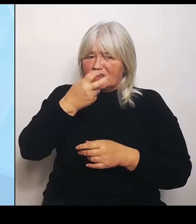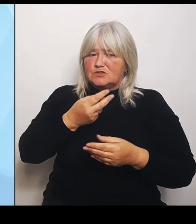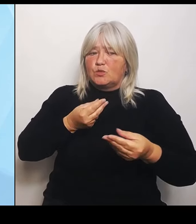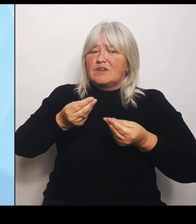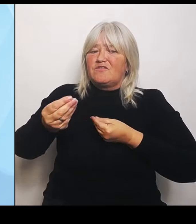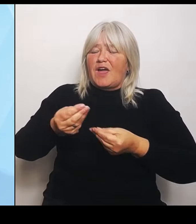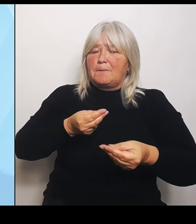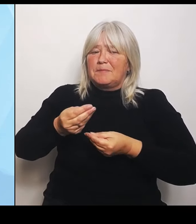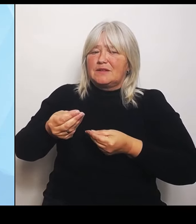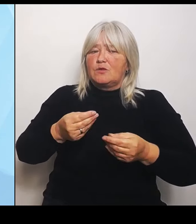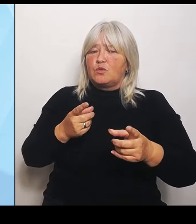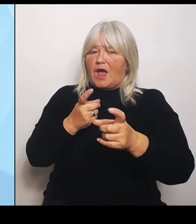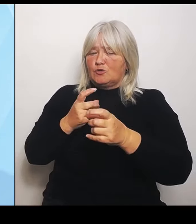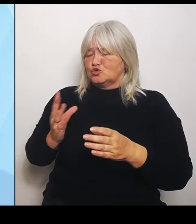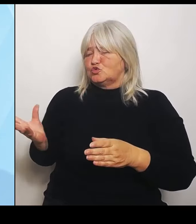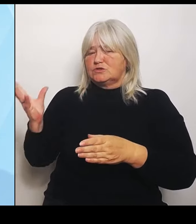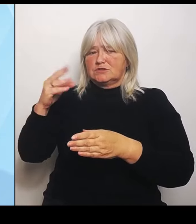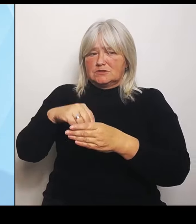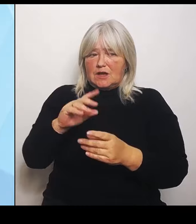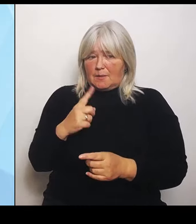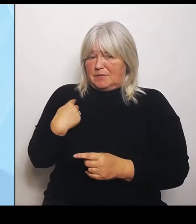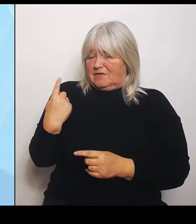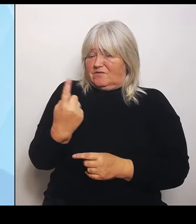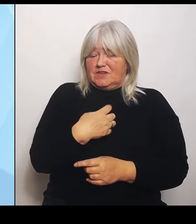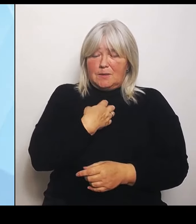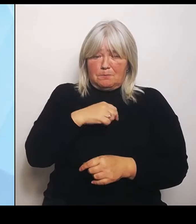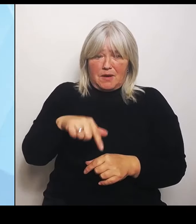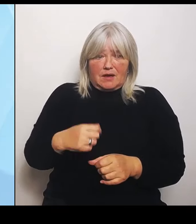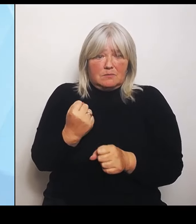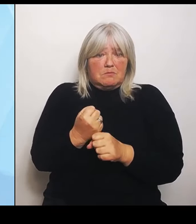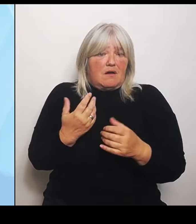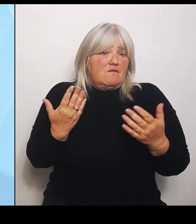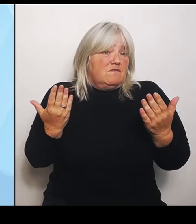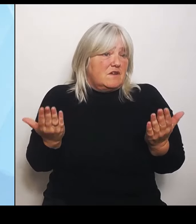Und da komme ich zu dem Sieben- Punkte- Plan, den ich heute dem Kabinett zur